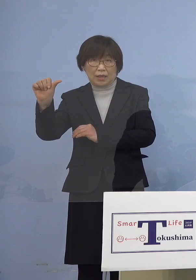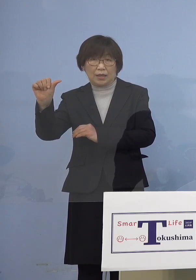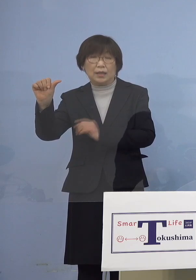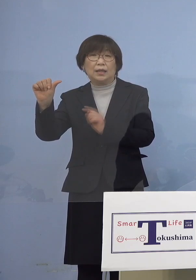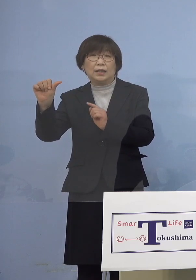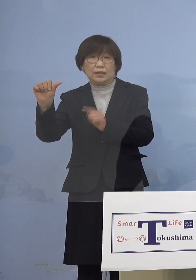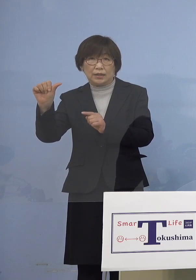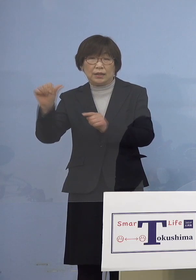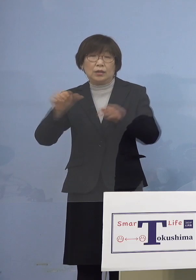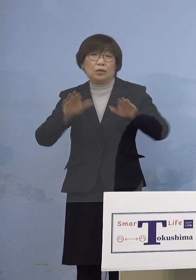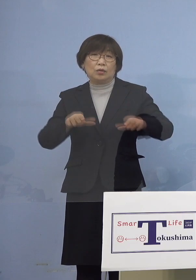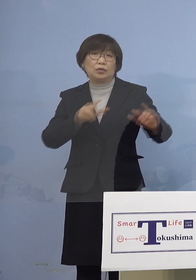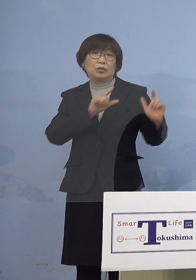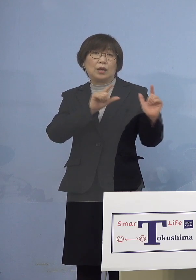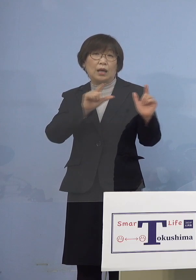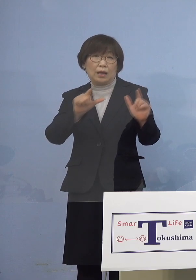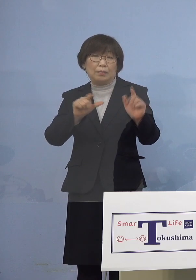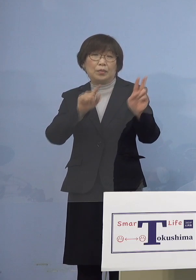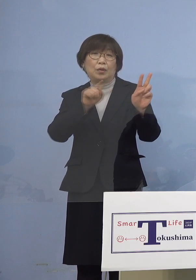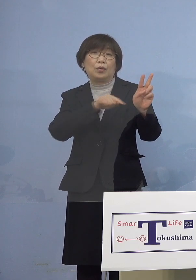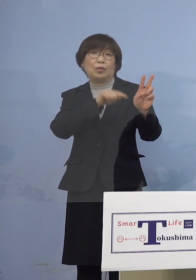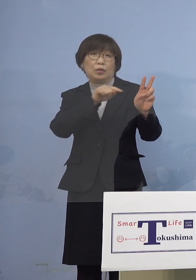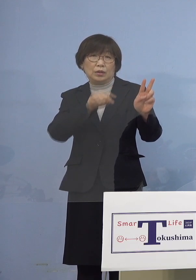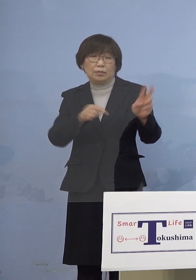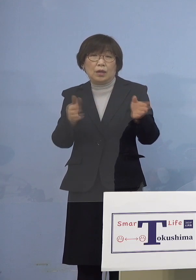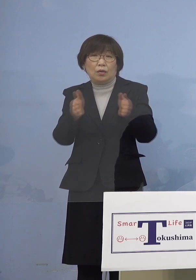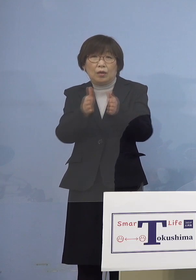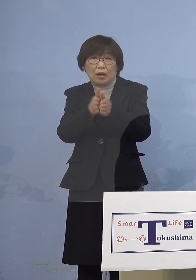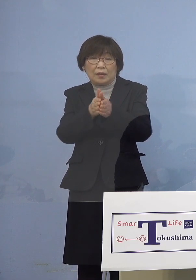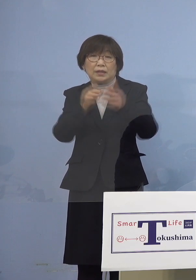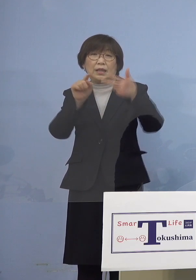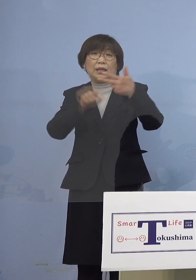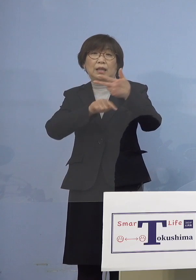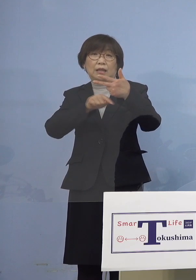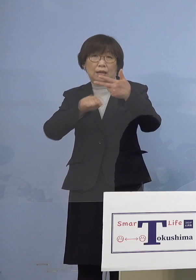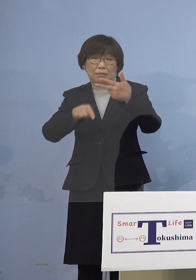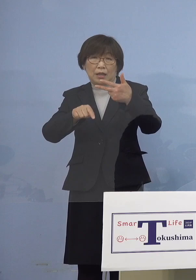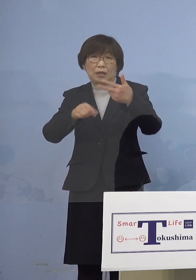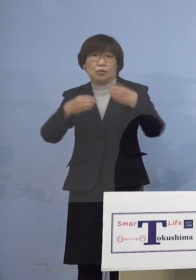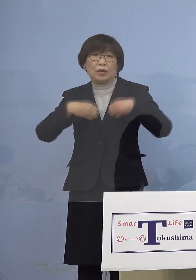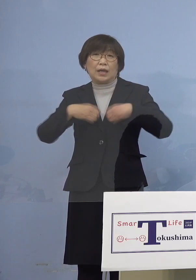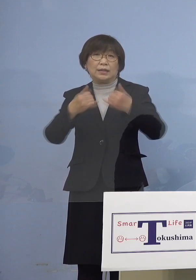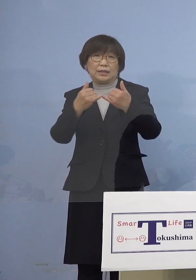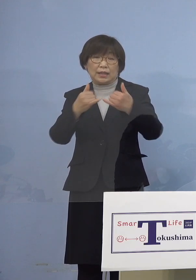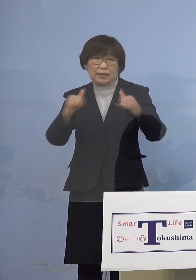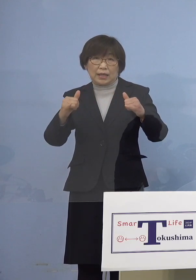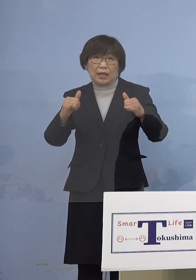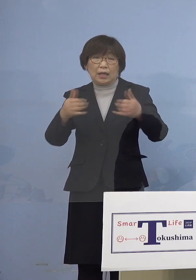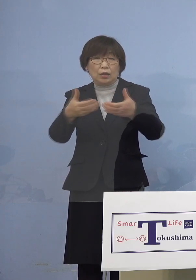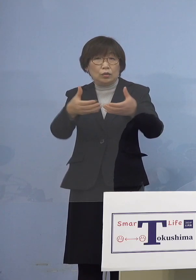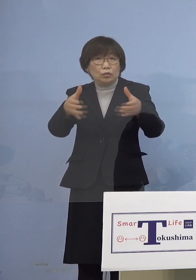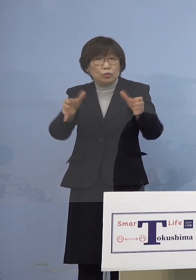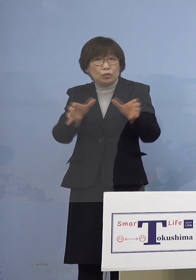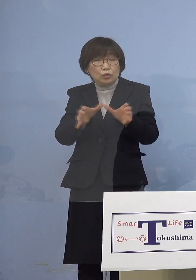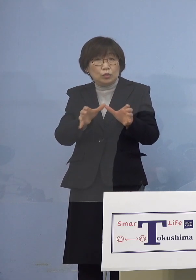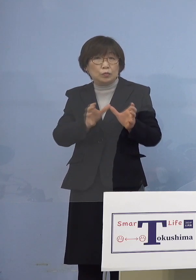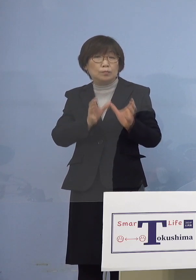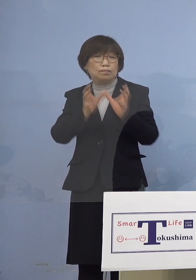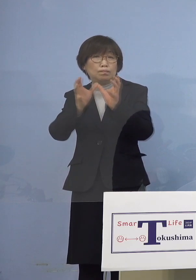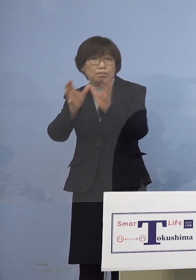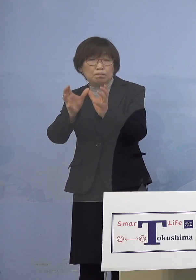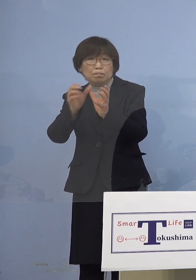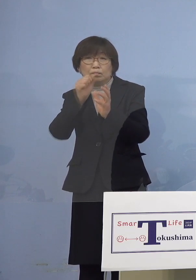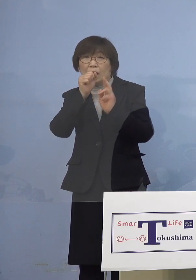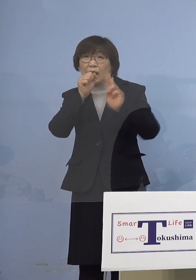本日発表の2名を合わせた7名の感染者が グループでカラオケ店を利用しており